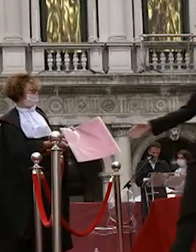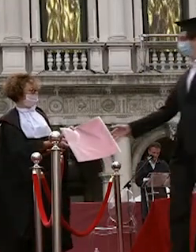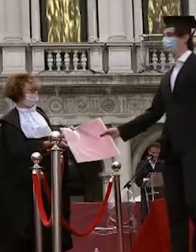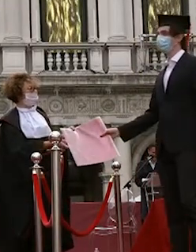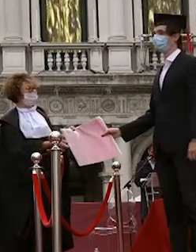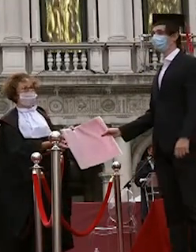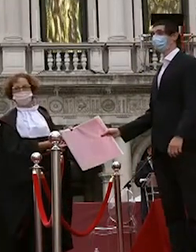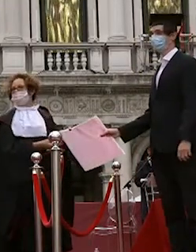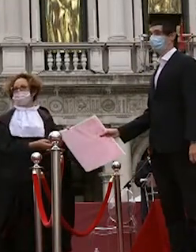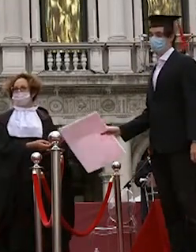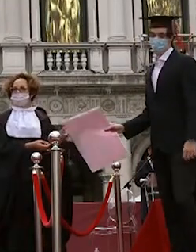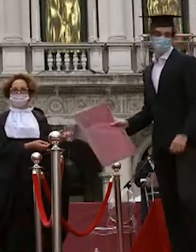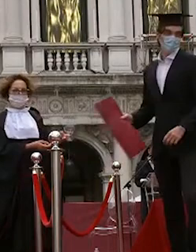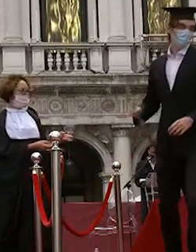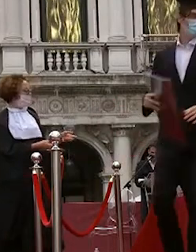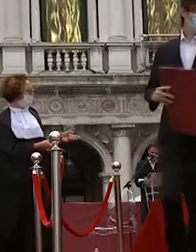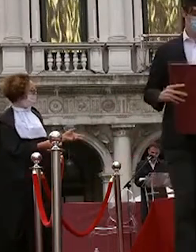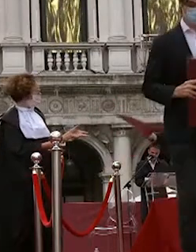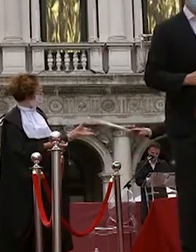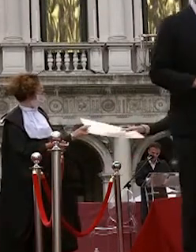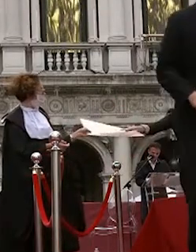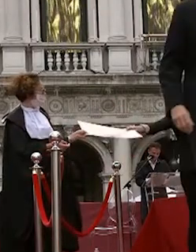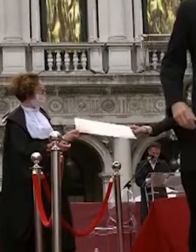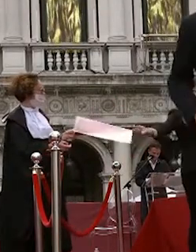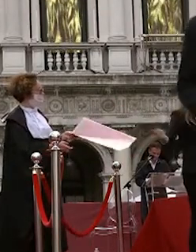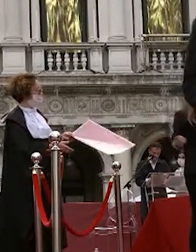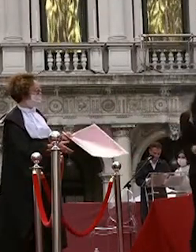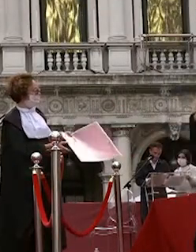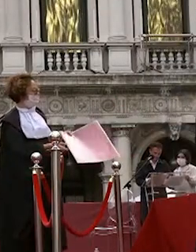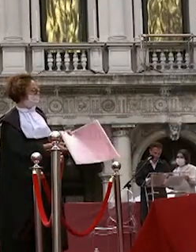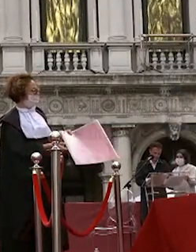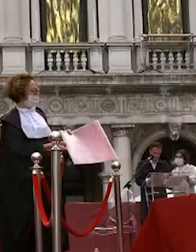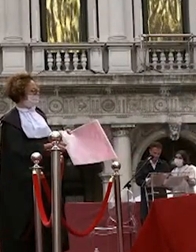francesca manente francesca villanova